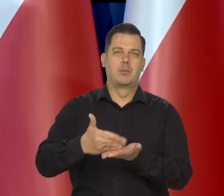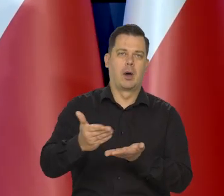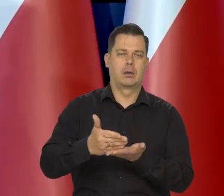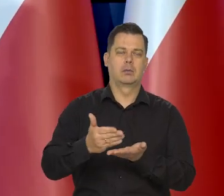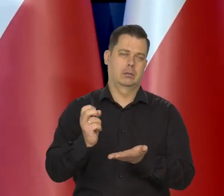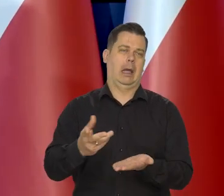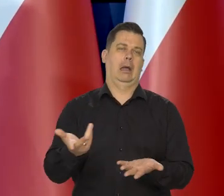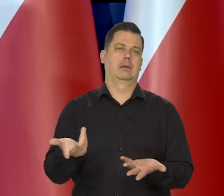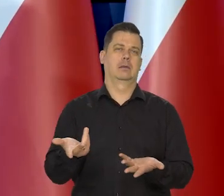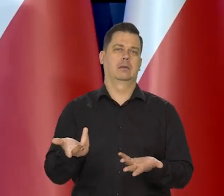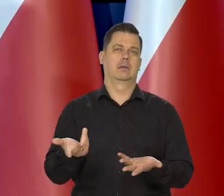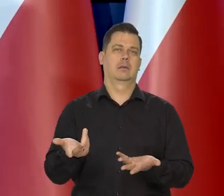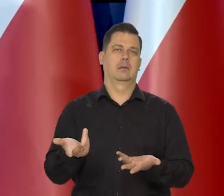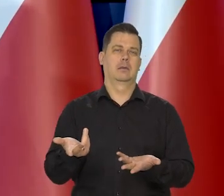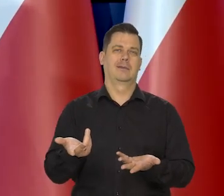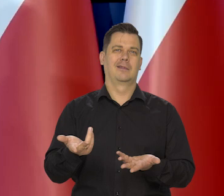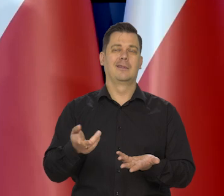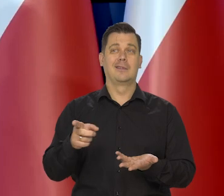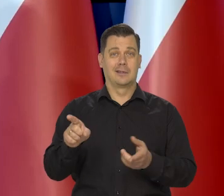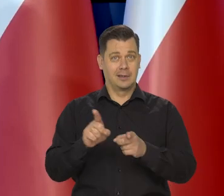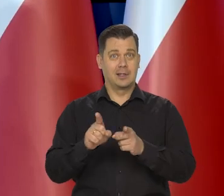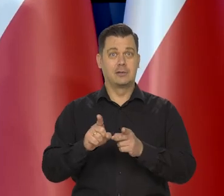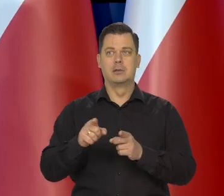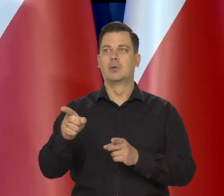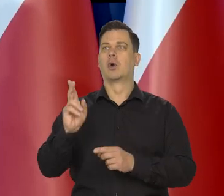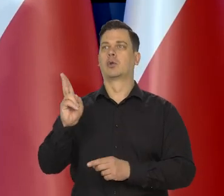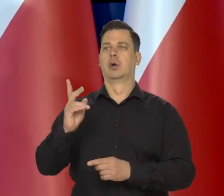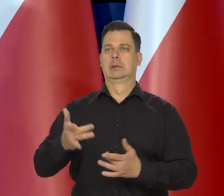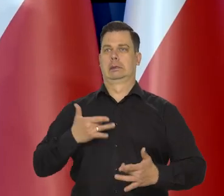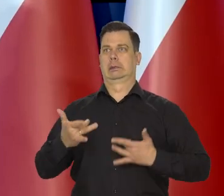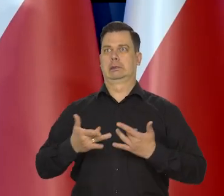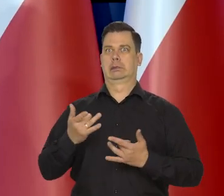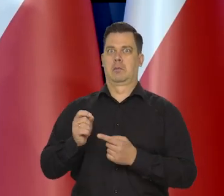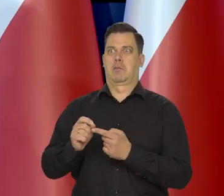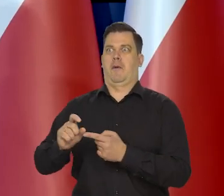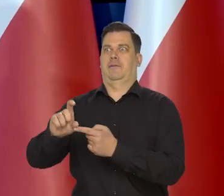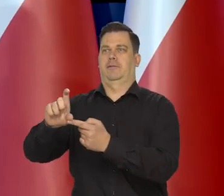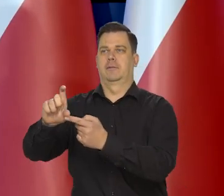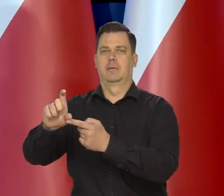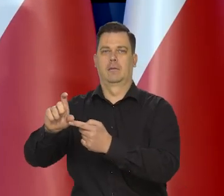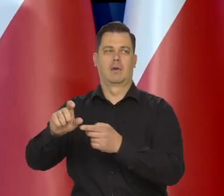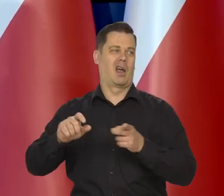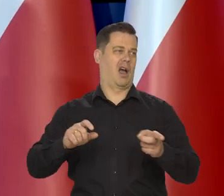Jest tak, że dotyka jednych bardzo boleśnie, innych w ogóle,